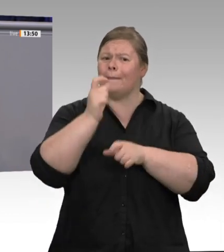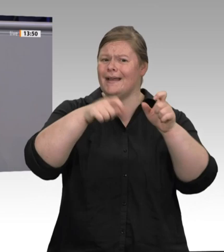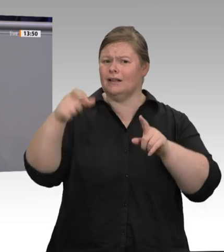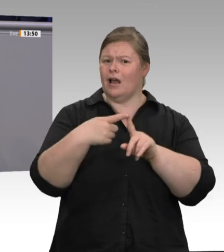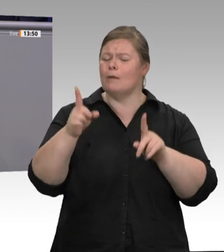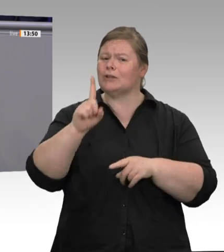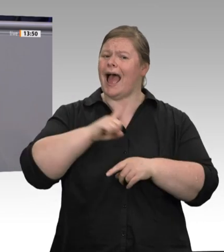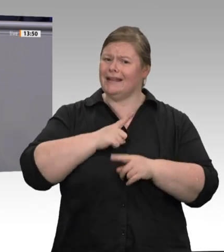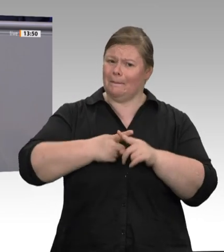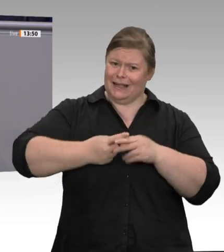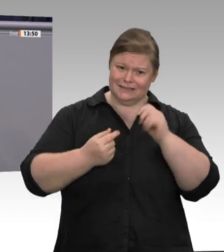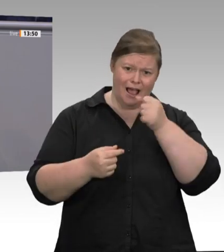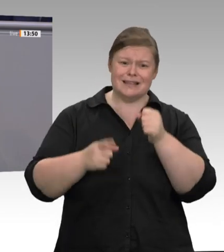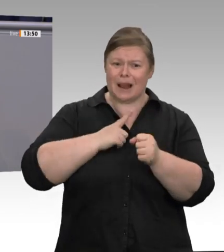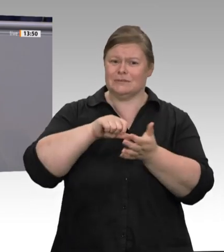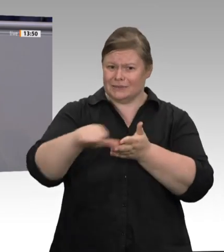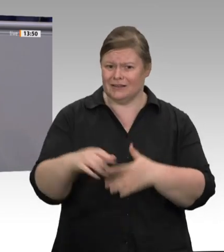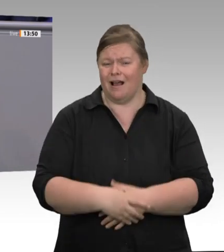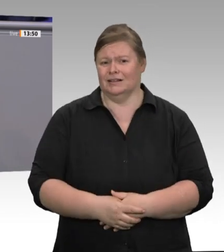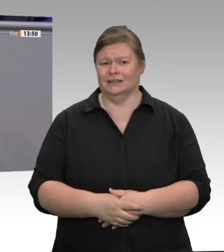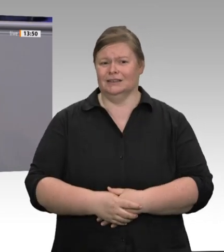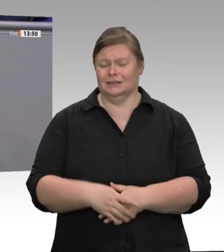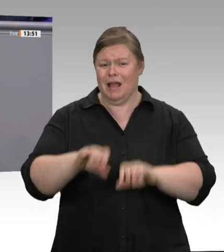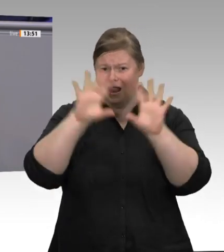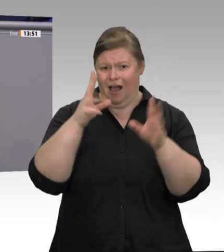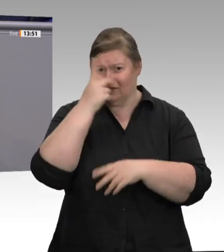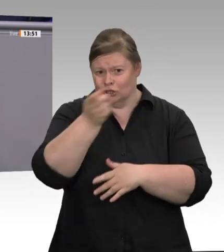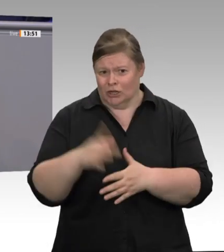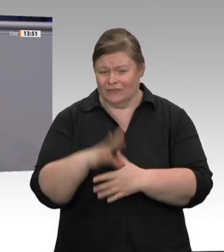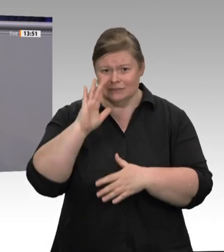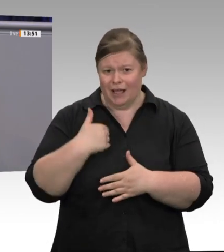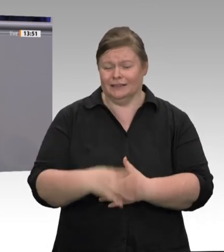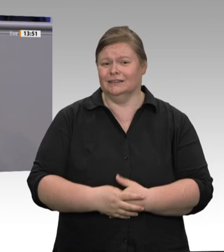dass man Arbeitsund Gesundheitsschutz nicht alleine den Arbeitgebern überlassen darf?